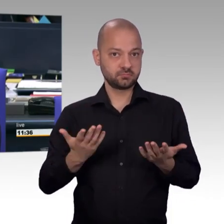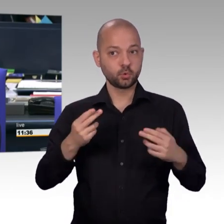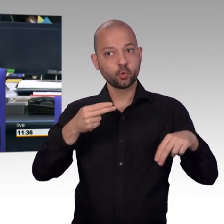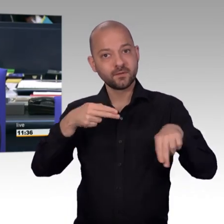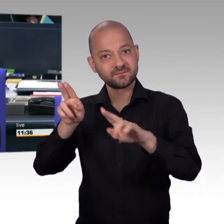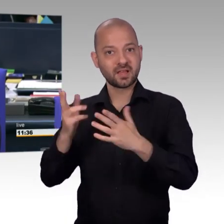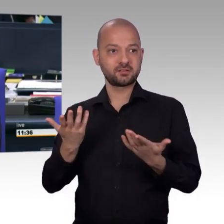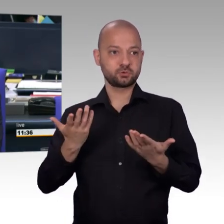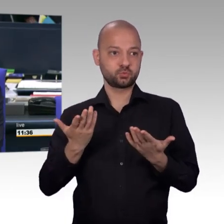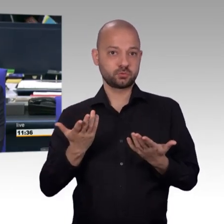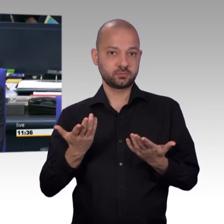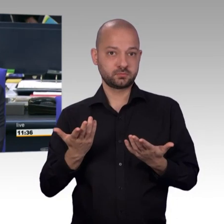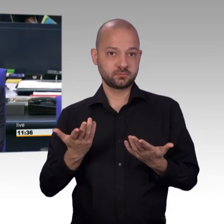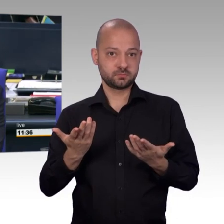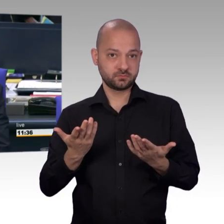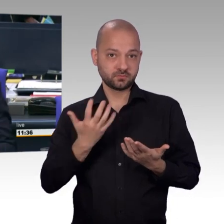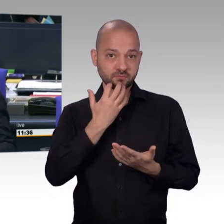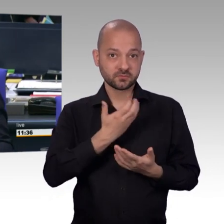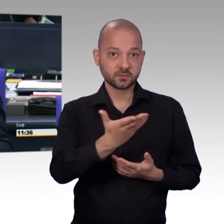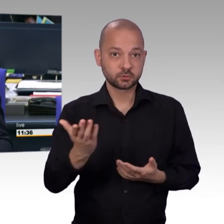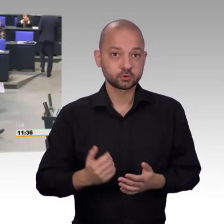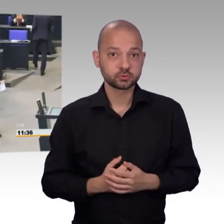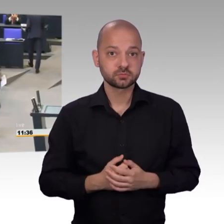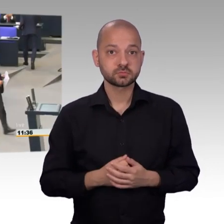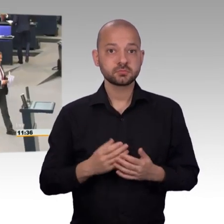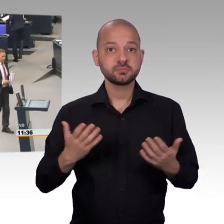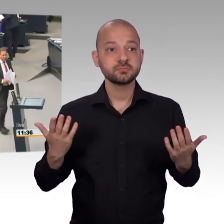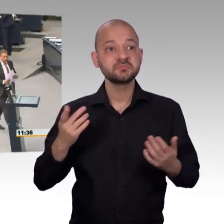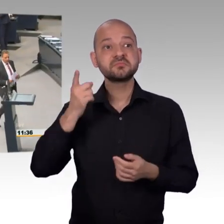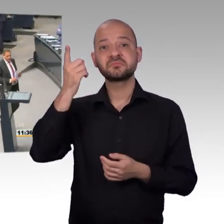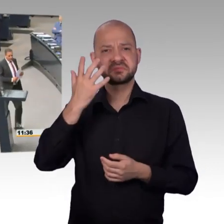Andreas Mattfeldt das Wort. [Beifall]